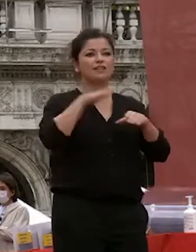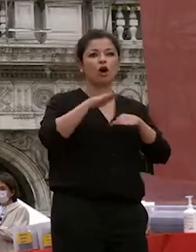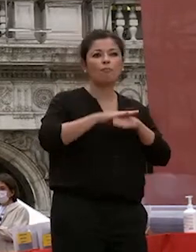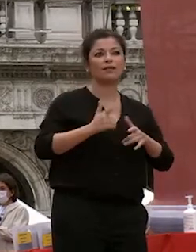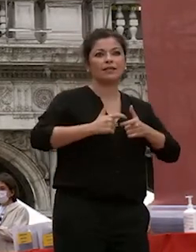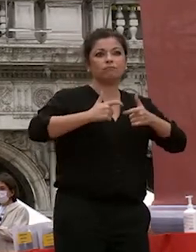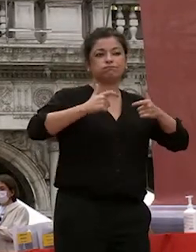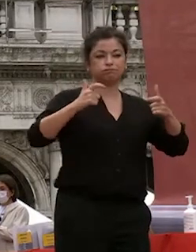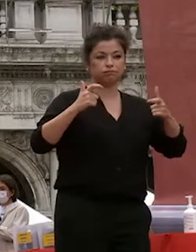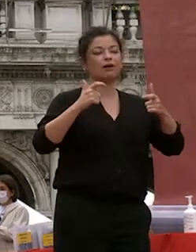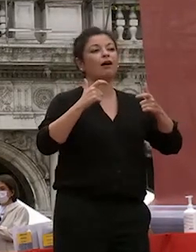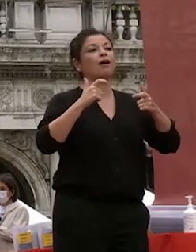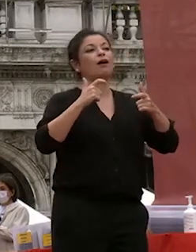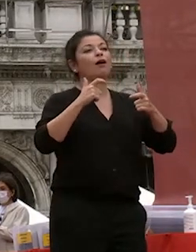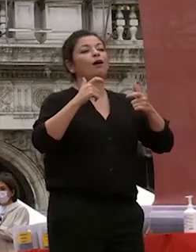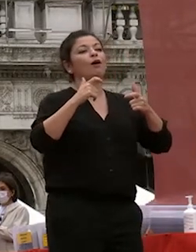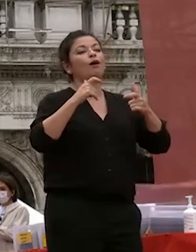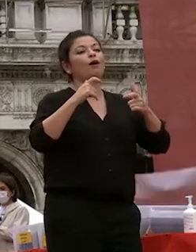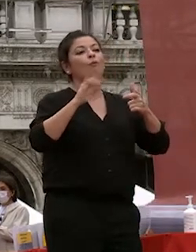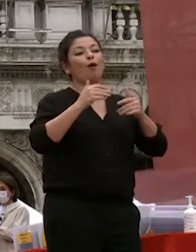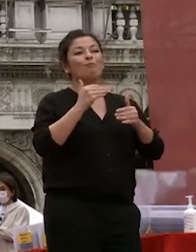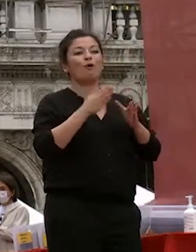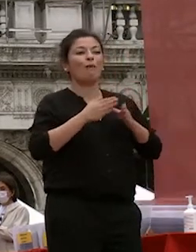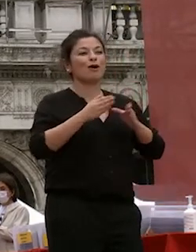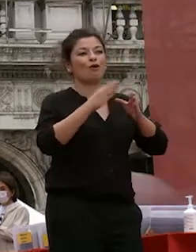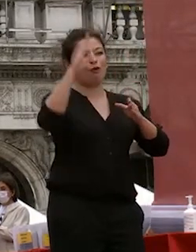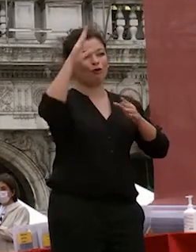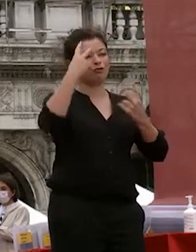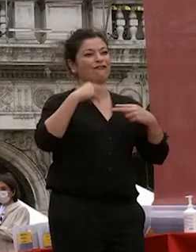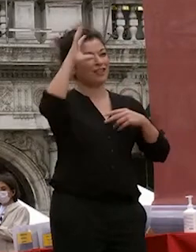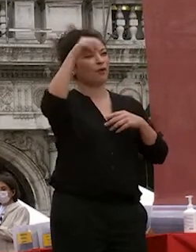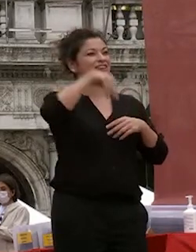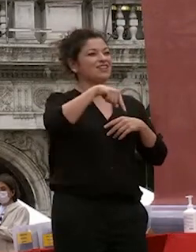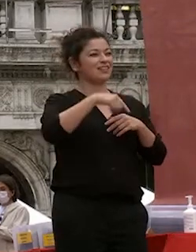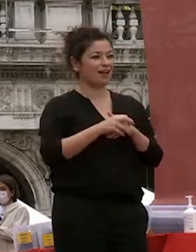sviluppato nelle aule nella vostra vita universitaria più più in generale